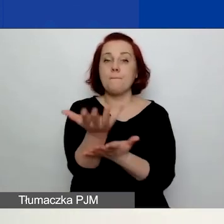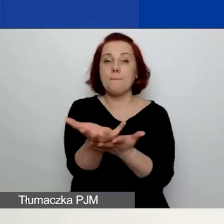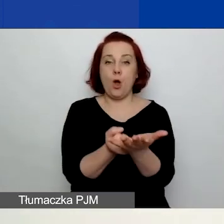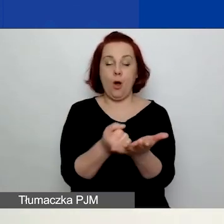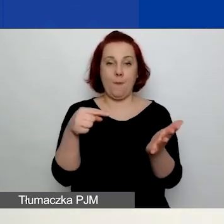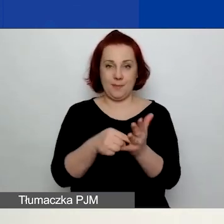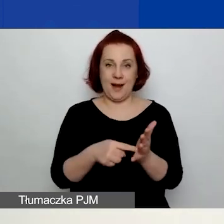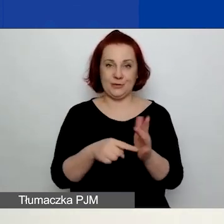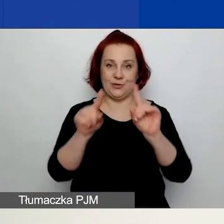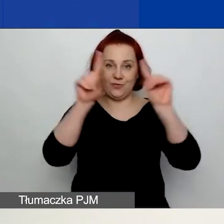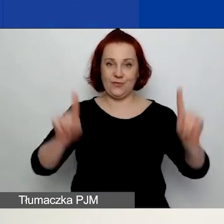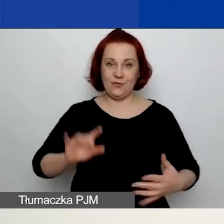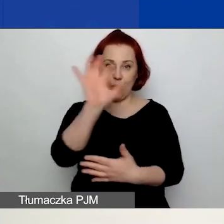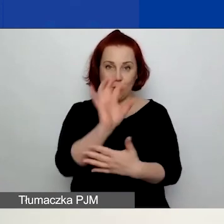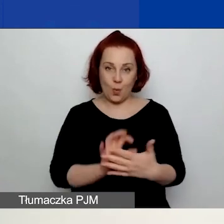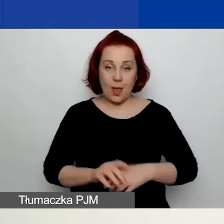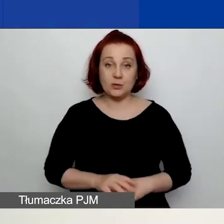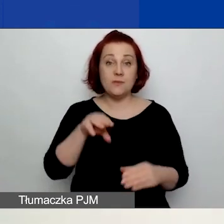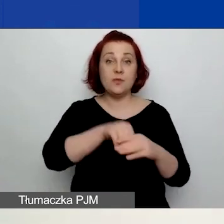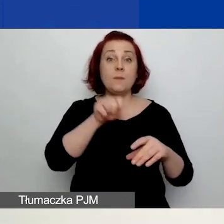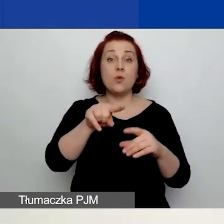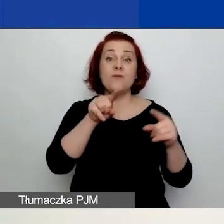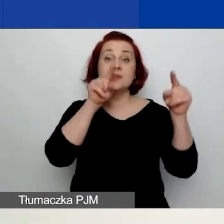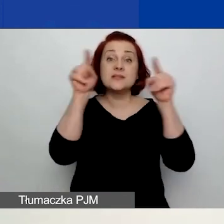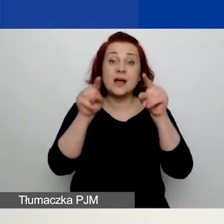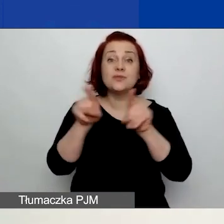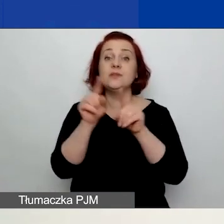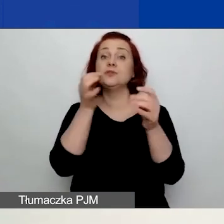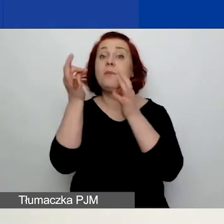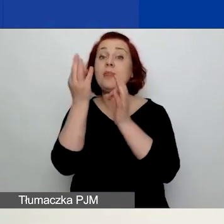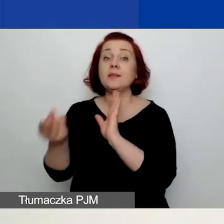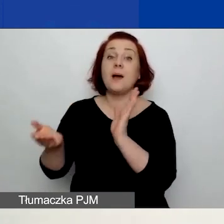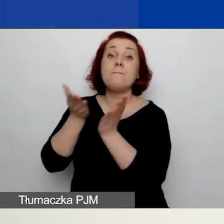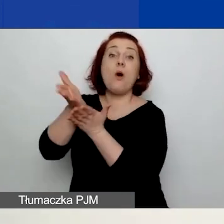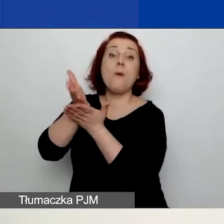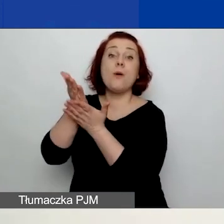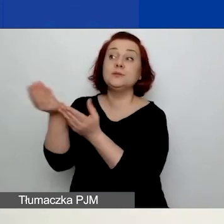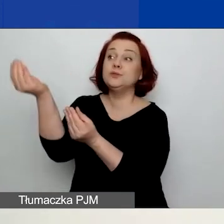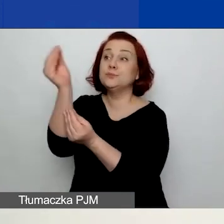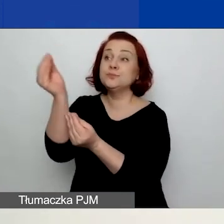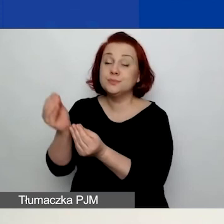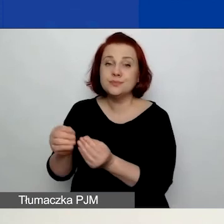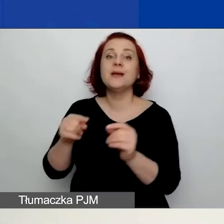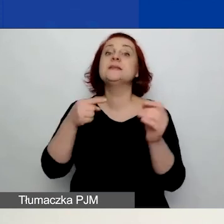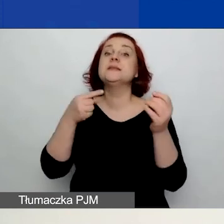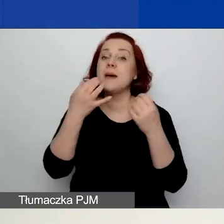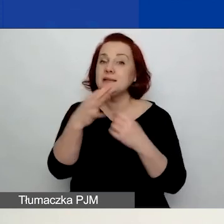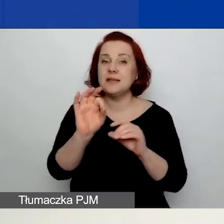Znajdują się w nich wskazówki, pytania pomocnicze. Celowo udostępniliśmy te formularze w formacie Word,